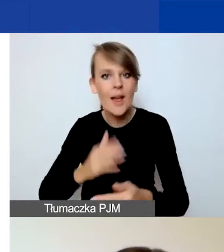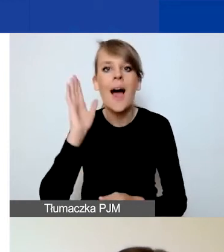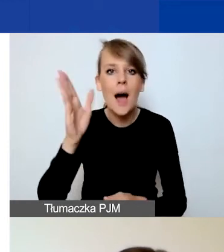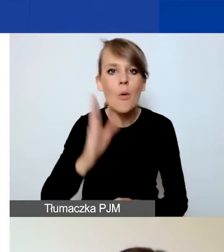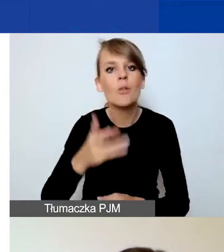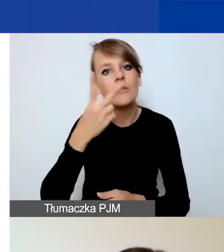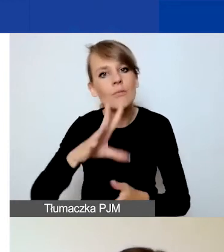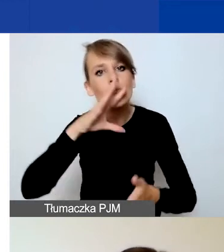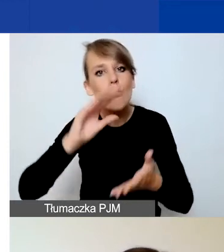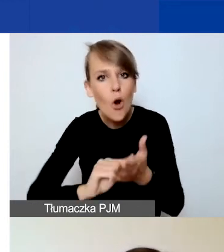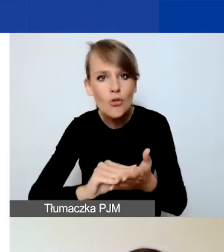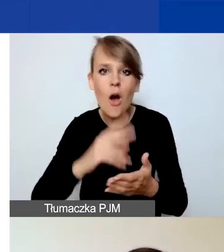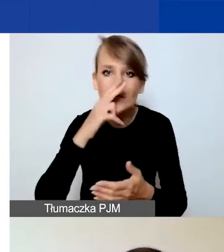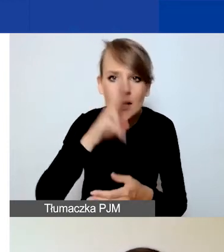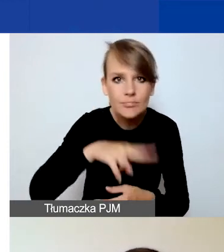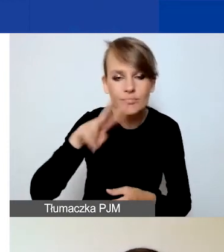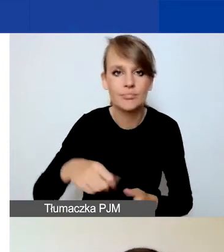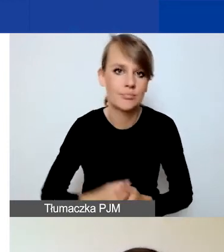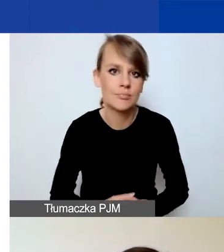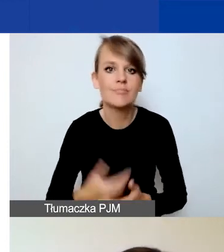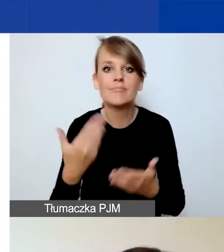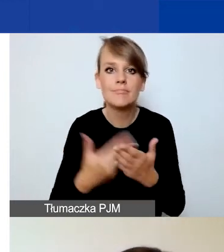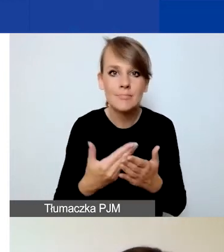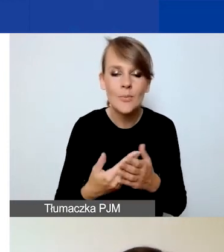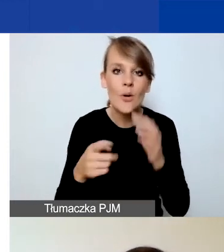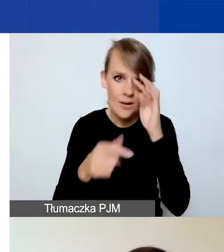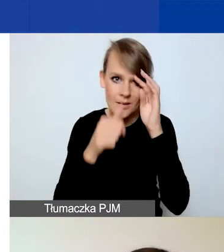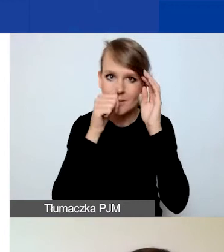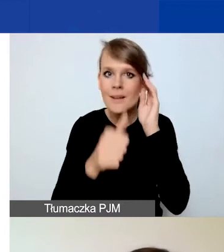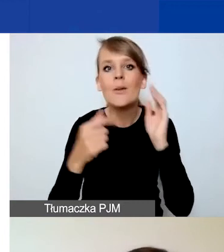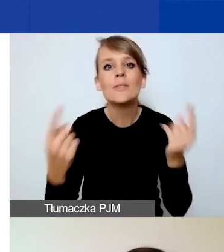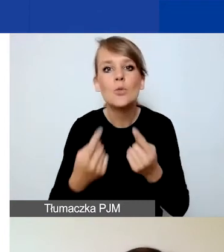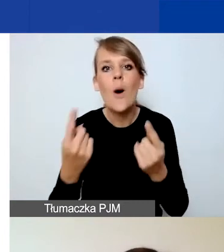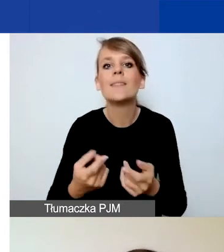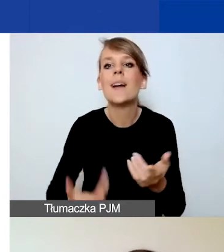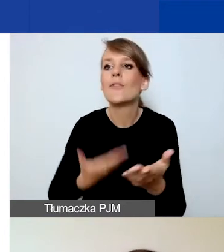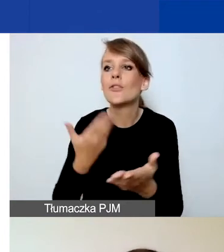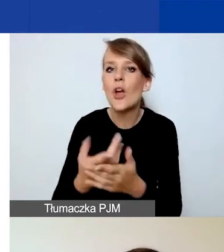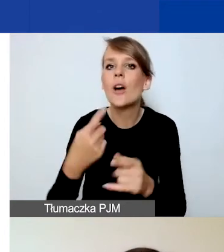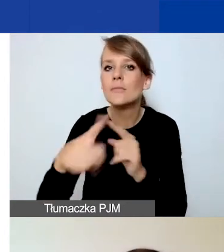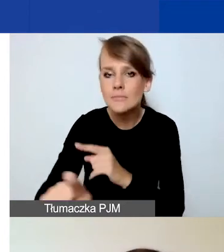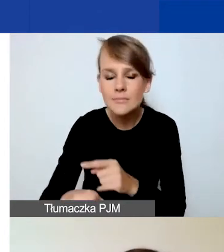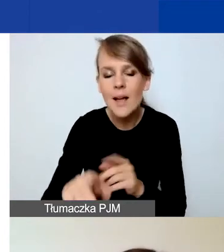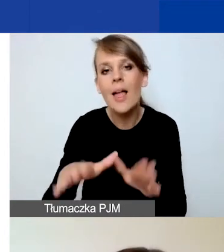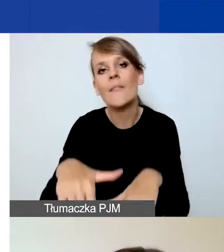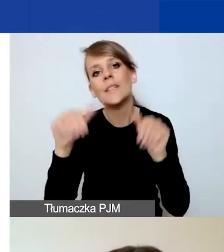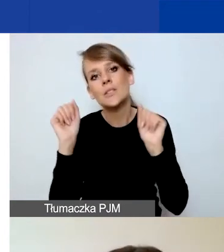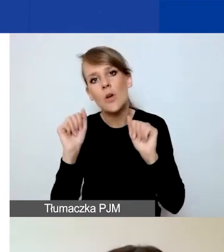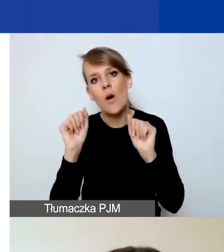Ponieważ nie jest możliwa sytuacja złożenia wniosku, wycofania go i złożenia go ponownie w tym samym deadlinie.